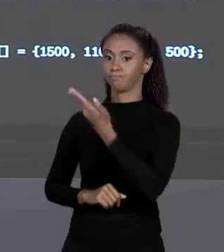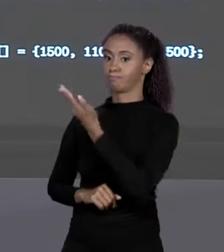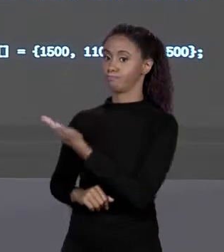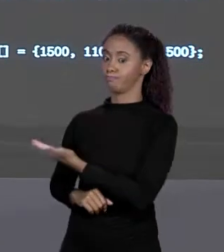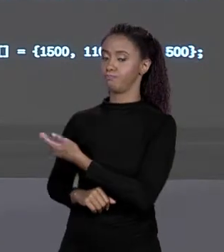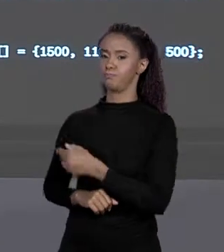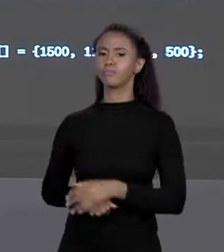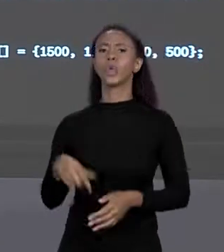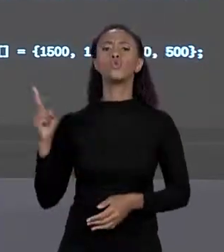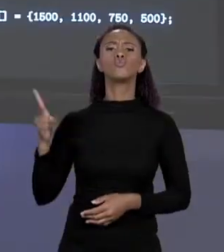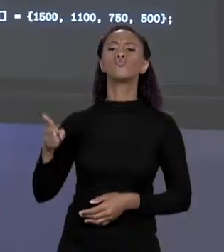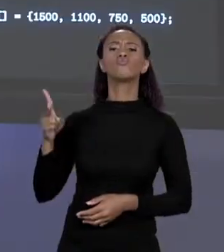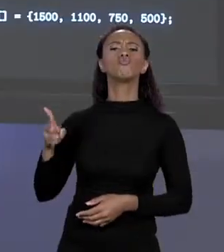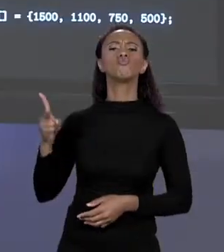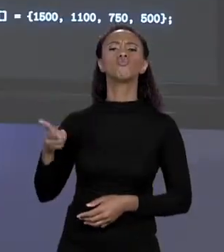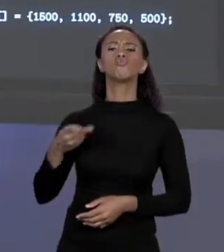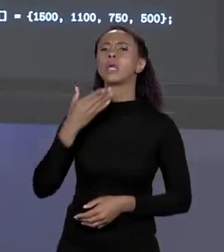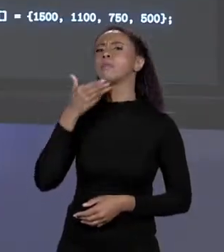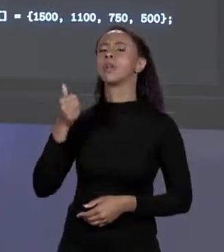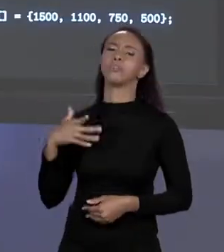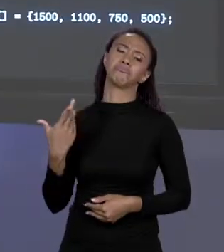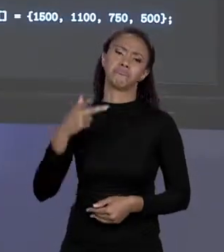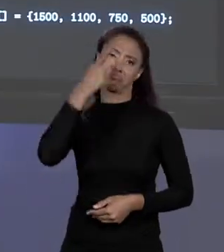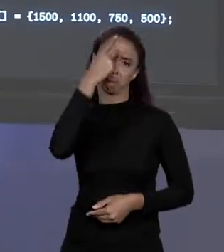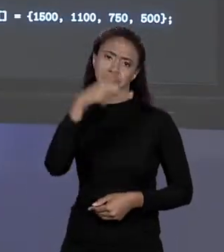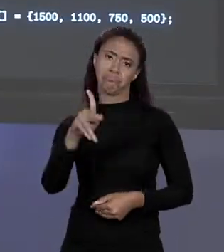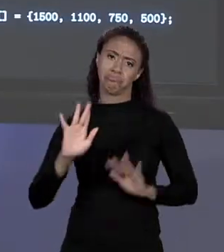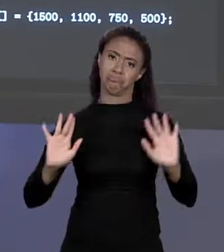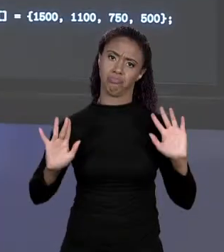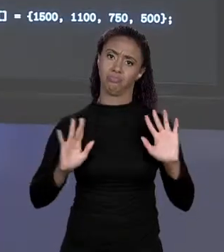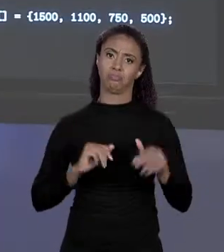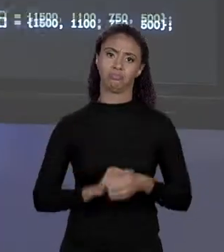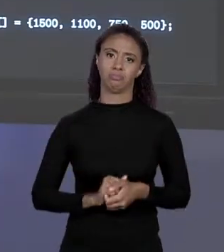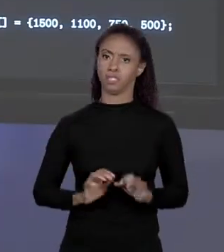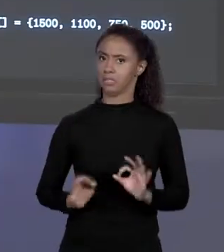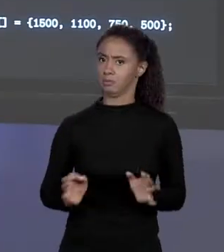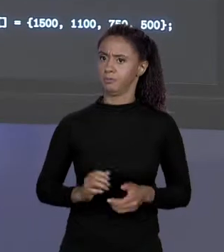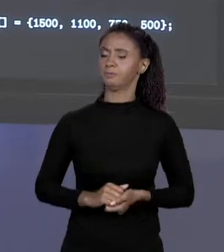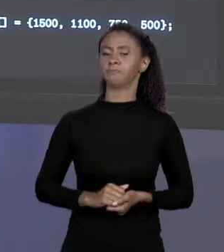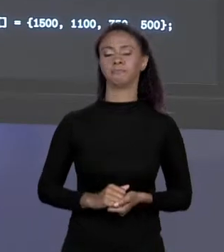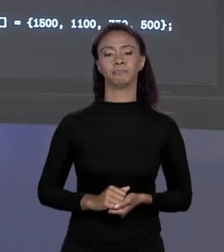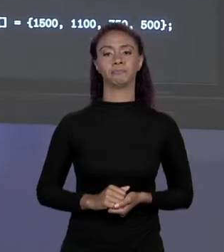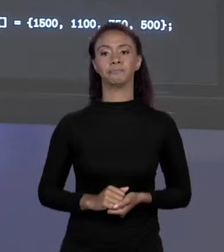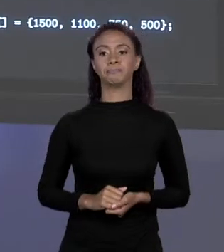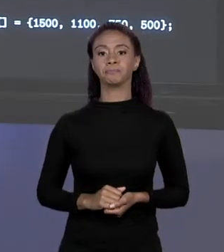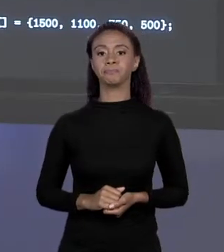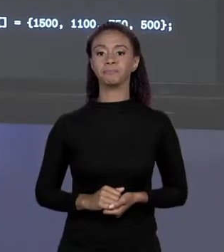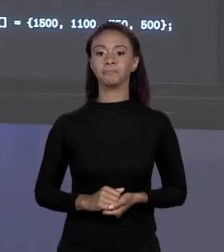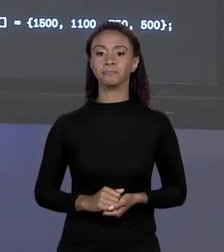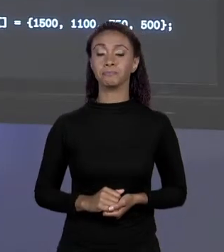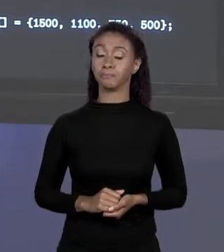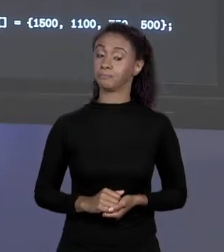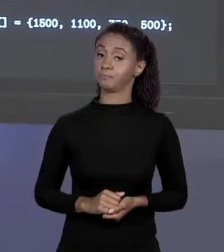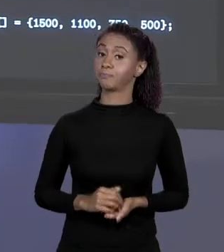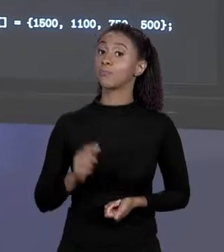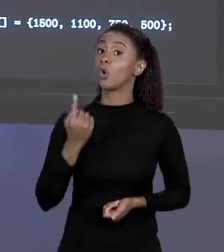QUAL DAS DUAS É MELHOR? GOSTO PESSOAL. SIMPLES ASSIM! UMA COISA QUE ACONTECEU QUANDO A